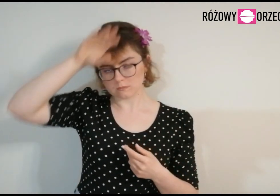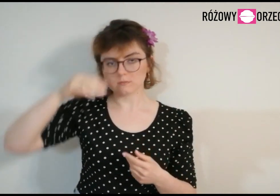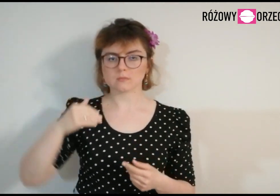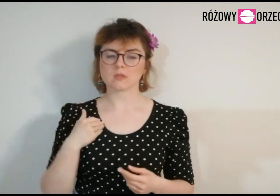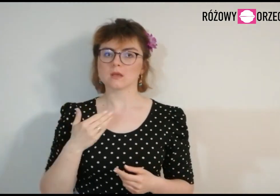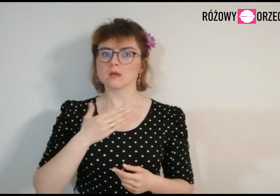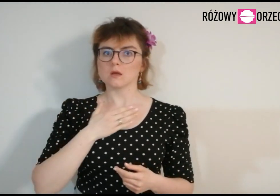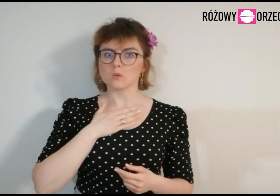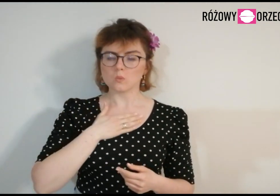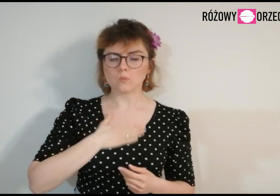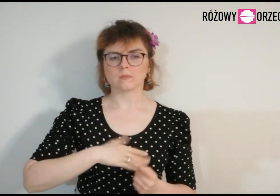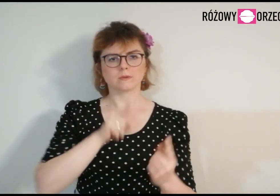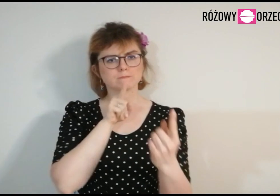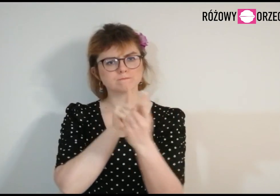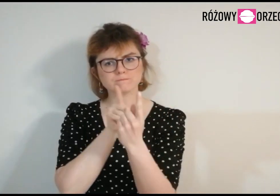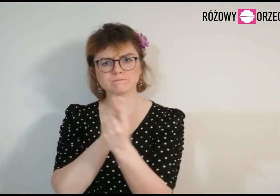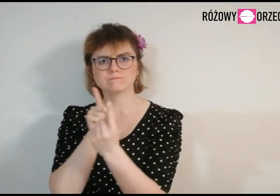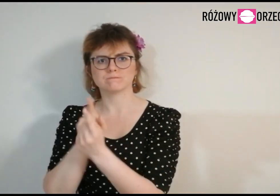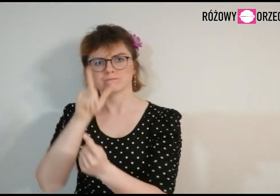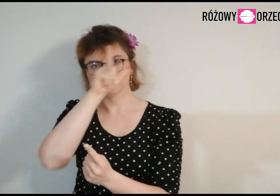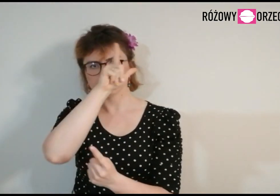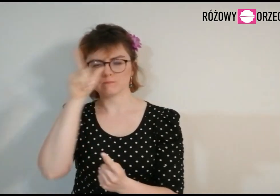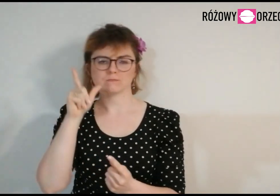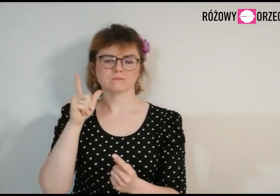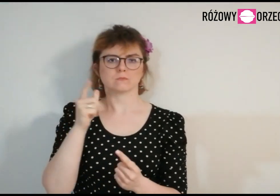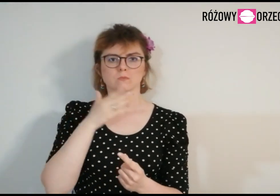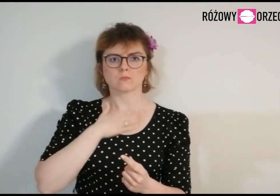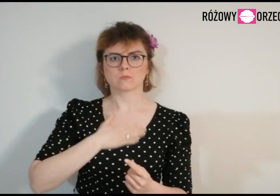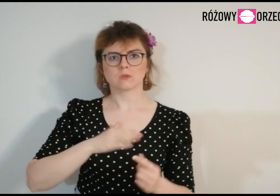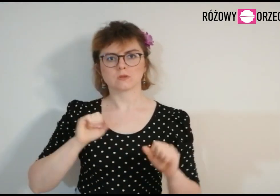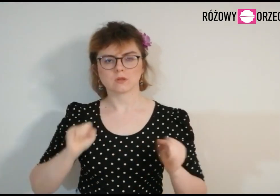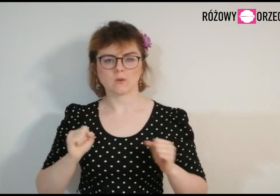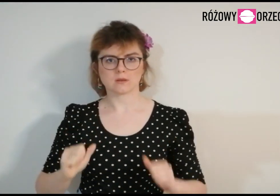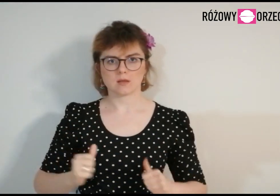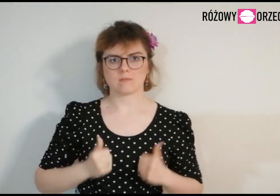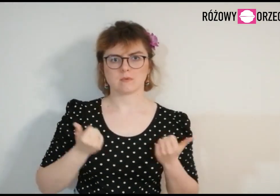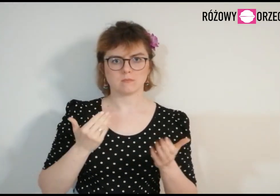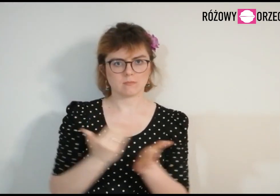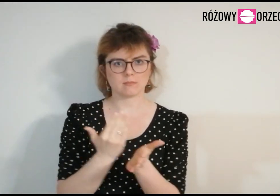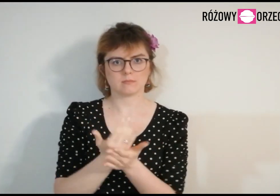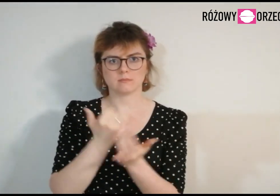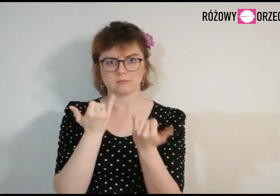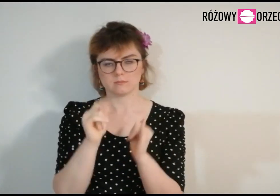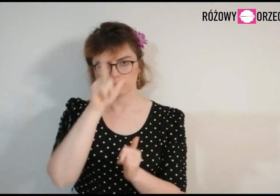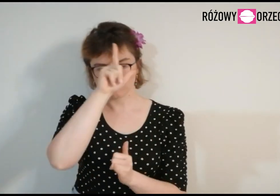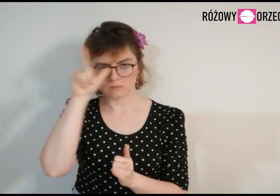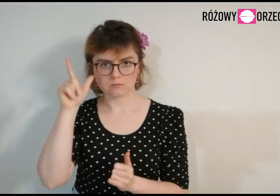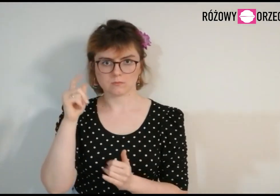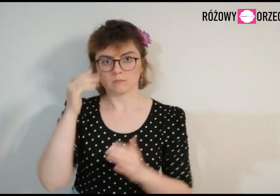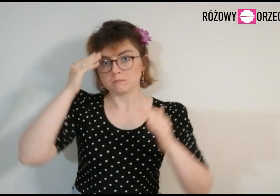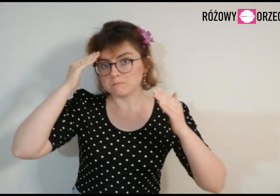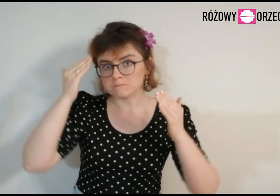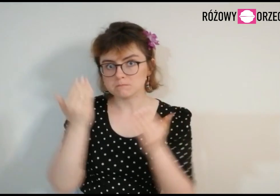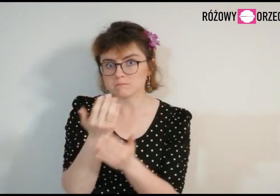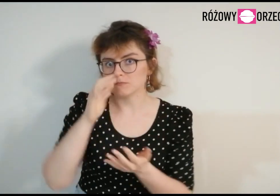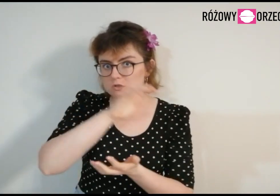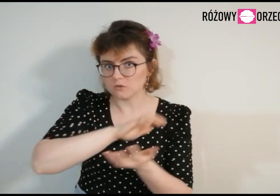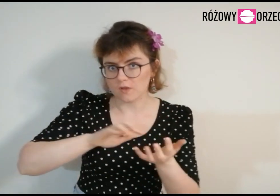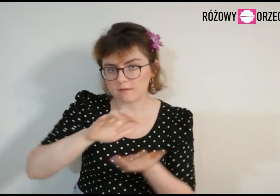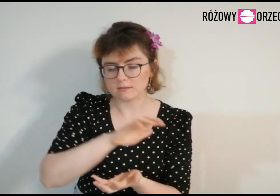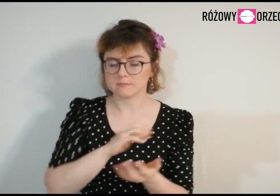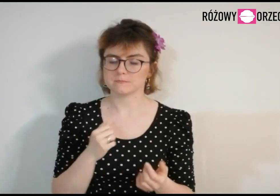Lubię spotykać się z ludźmi, działać, aby pomagać innym oraz poznawać świat.